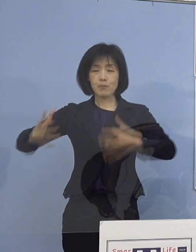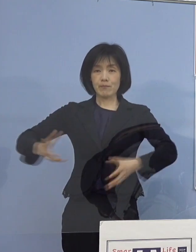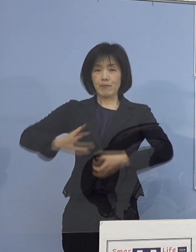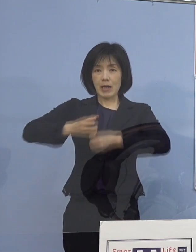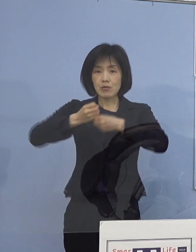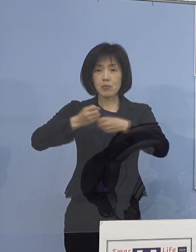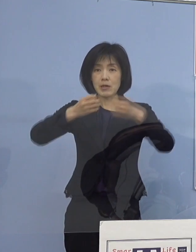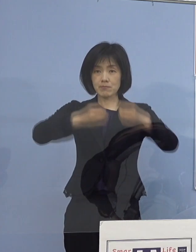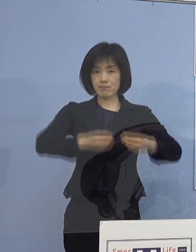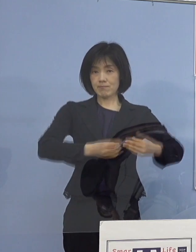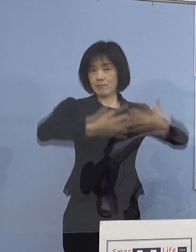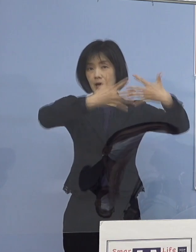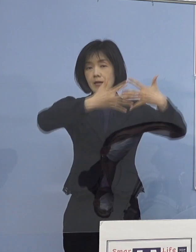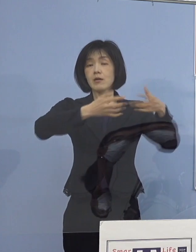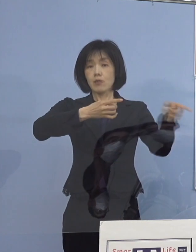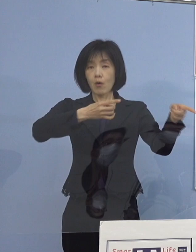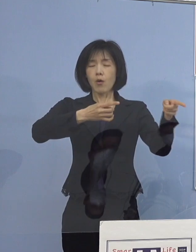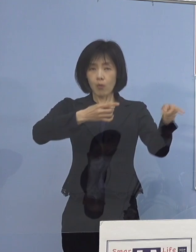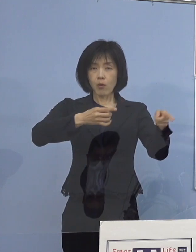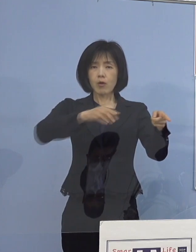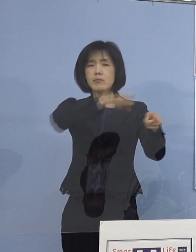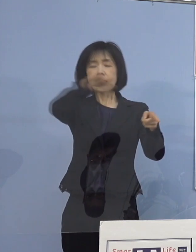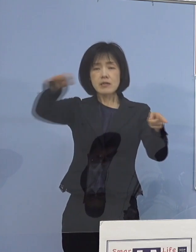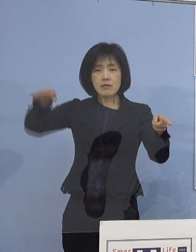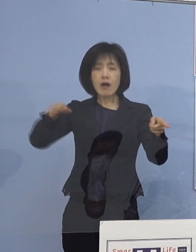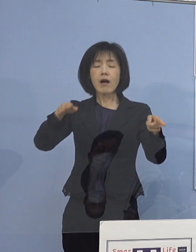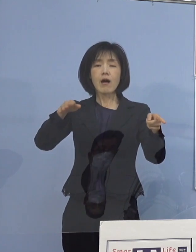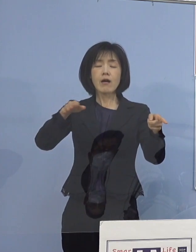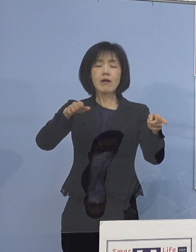こちらもこれを 広く共有させていただければと